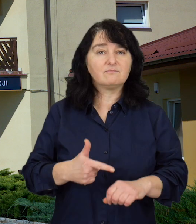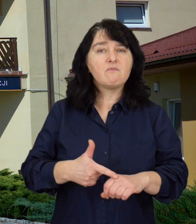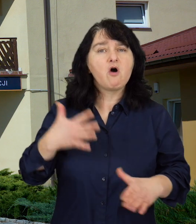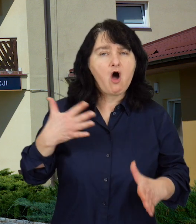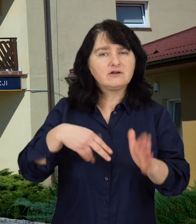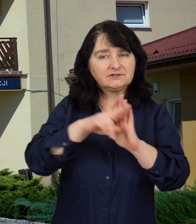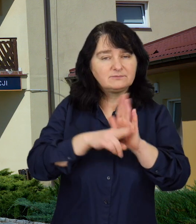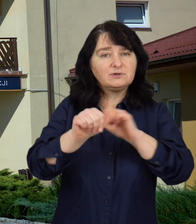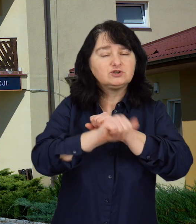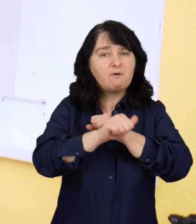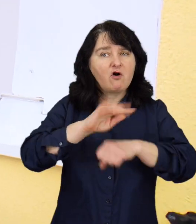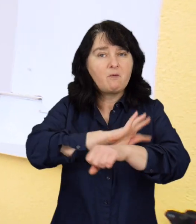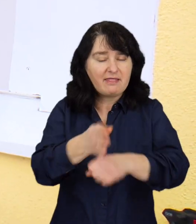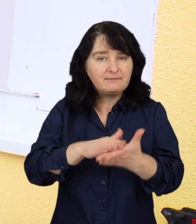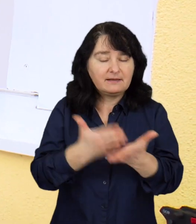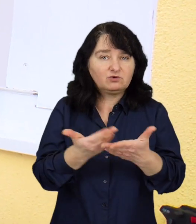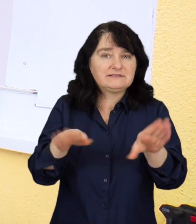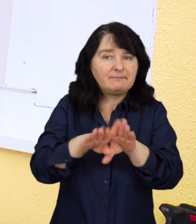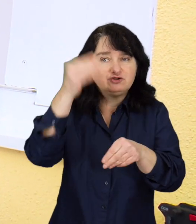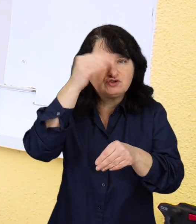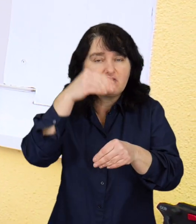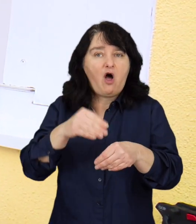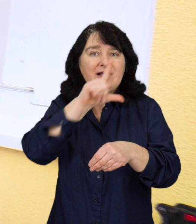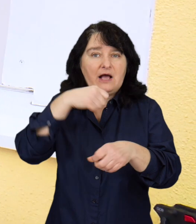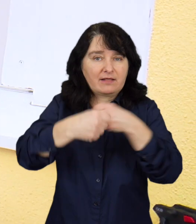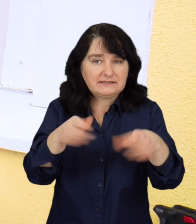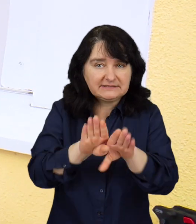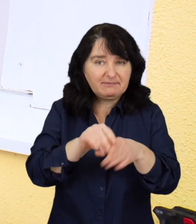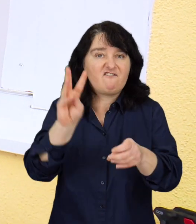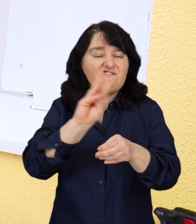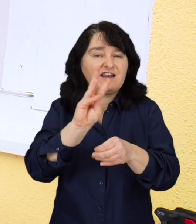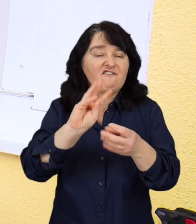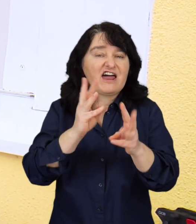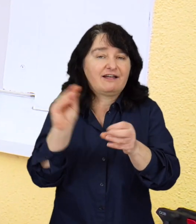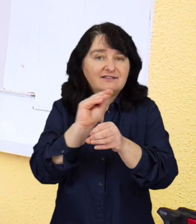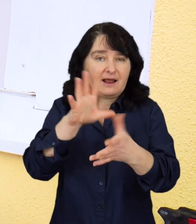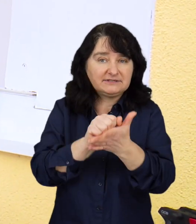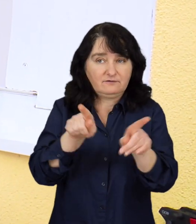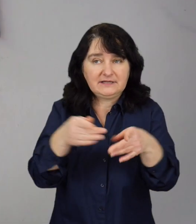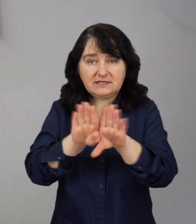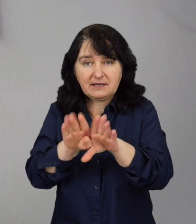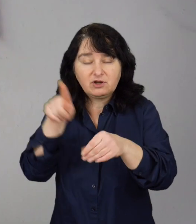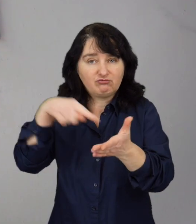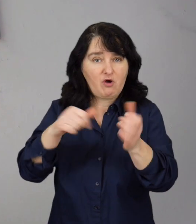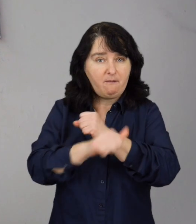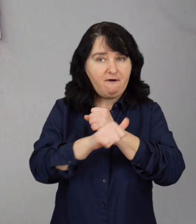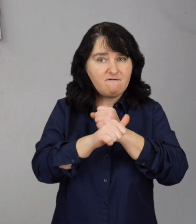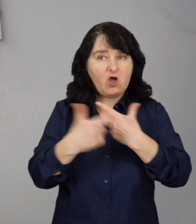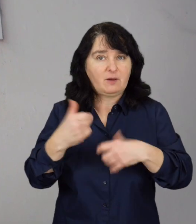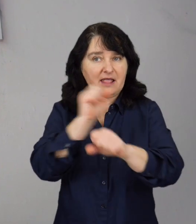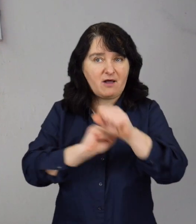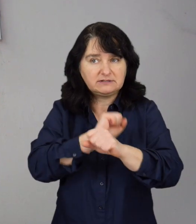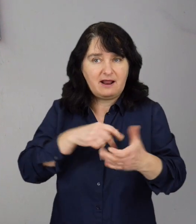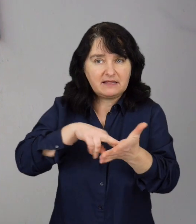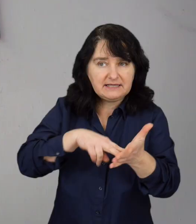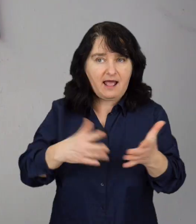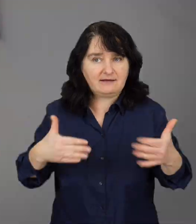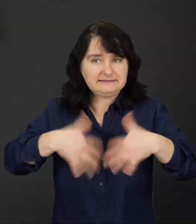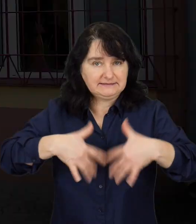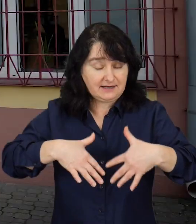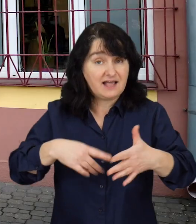Wprowadzone obostrzenia, zamknięcie części szkół, zakładów pracy czy warsztatów terapii zajęciowej, wiążą się ze zwiększonym poczuciem stresu i lęku osób niepełnosprawnych.